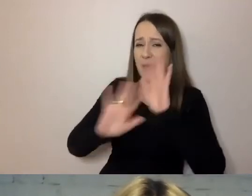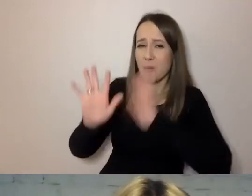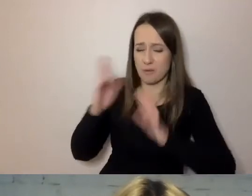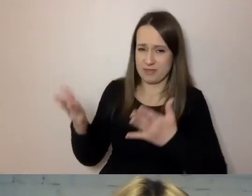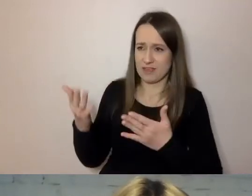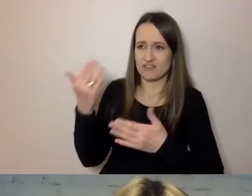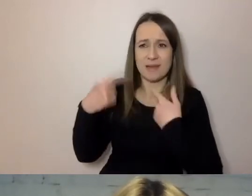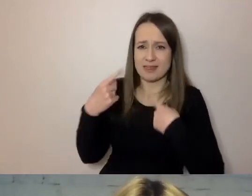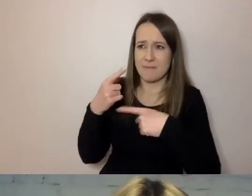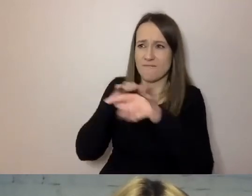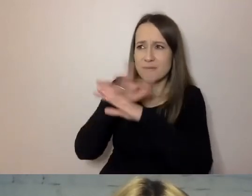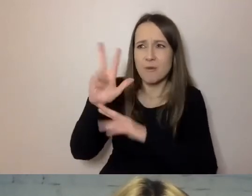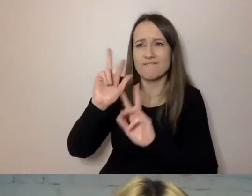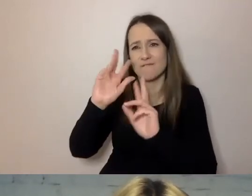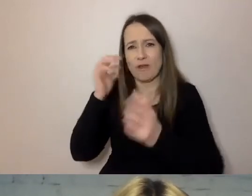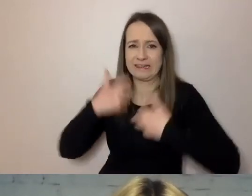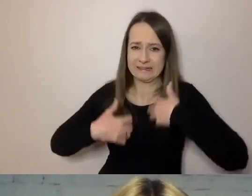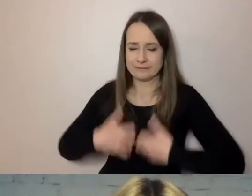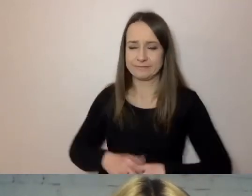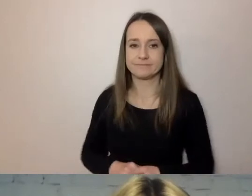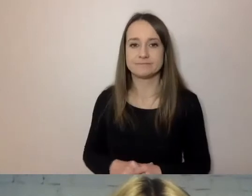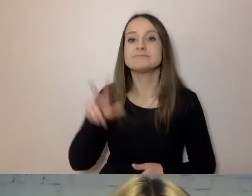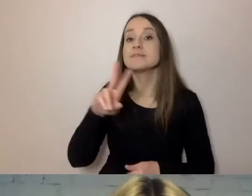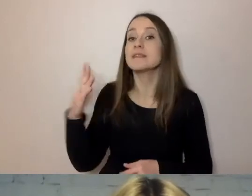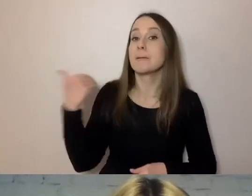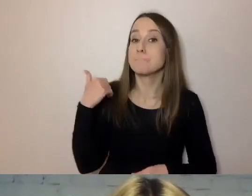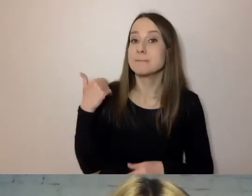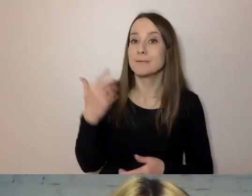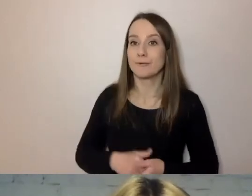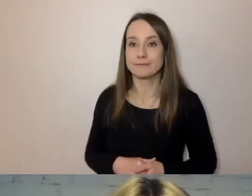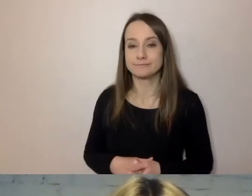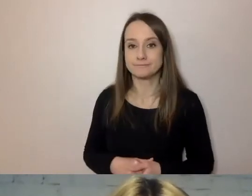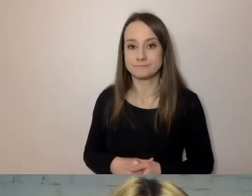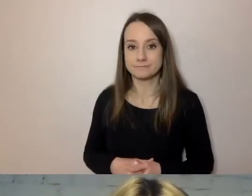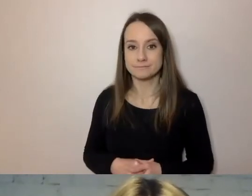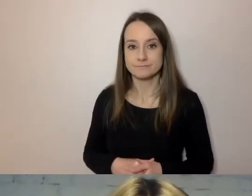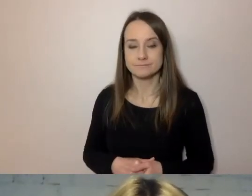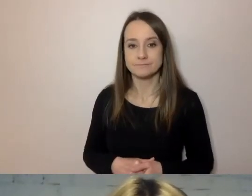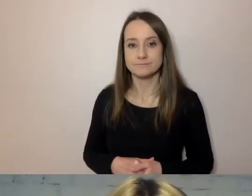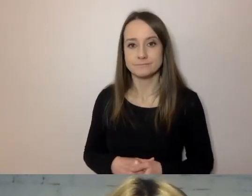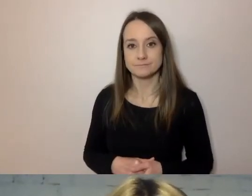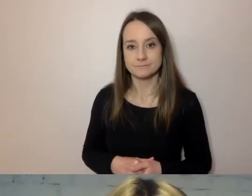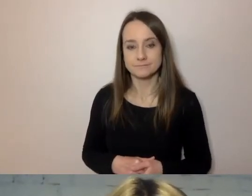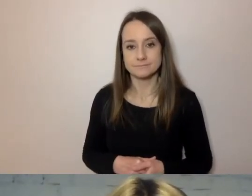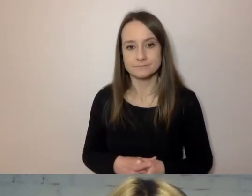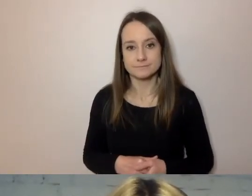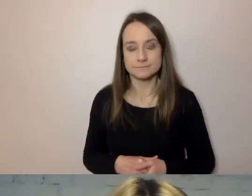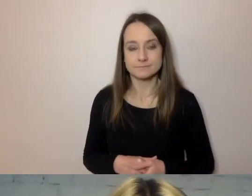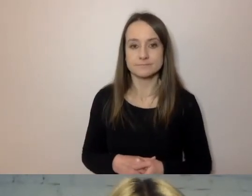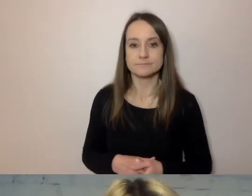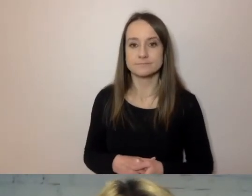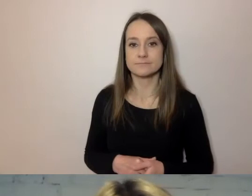Kiedy powstawała rozbudowana sieć obsługi mieszkańca,